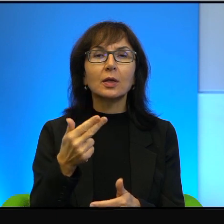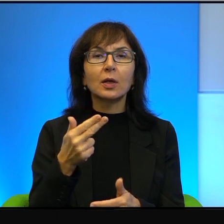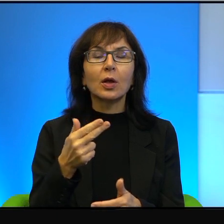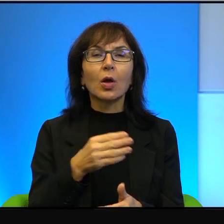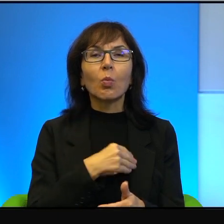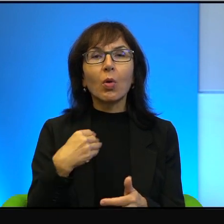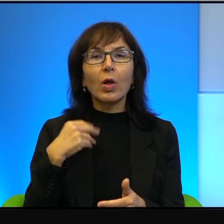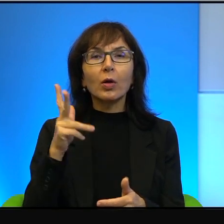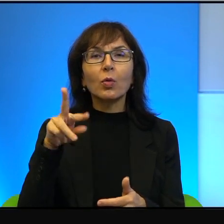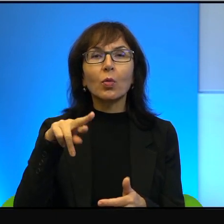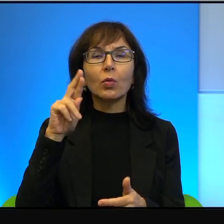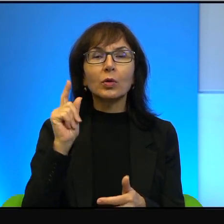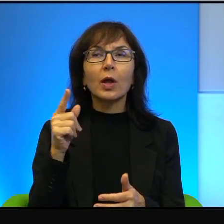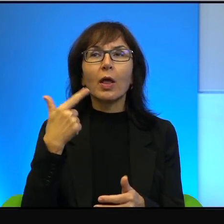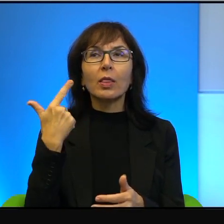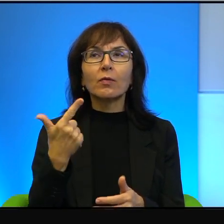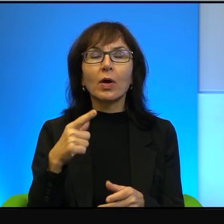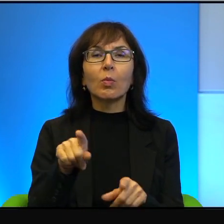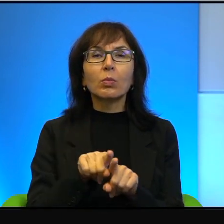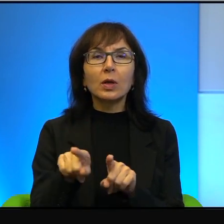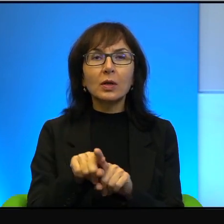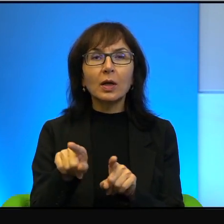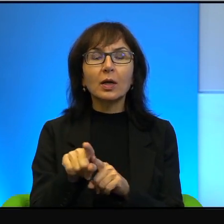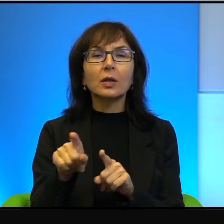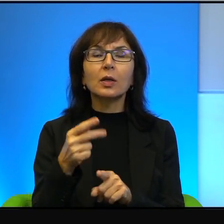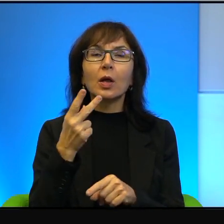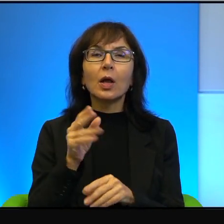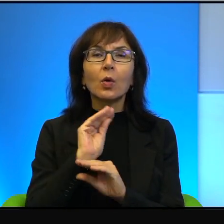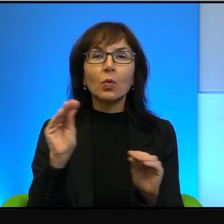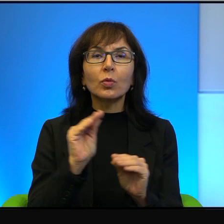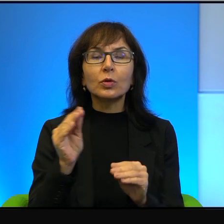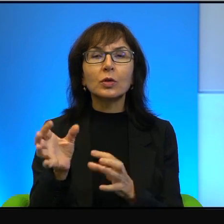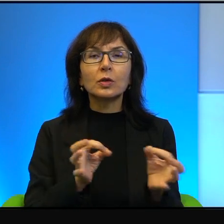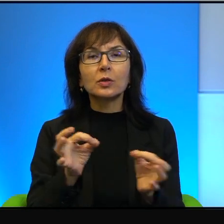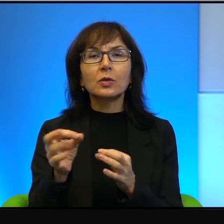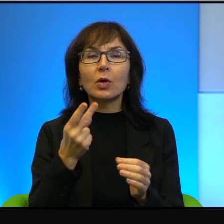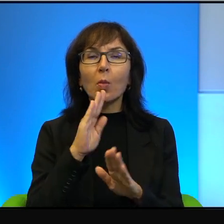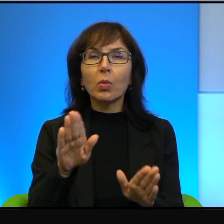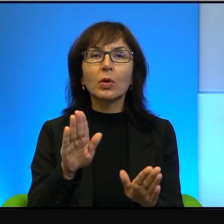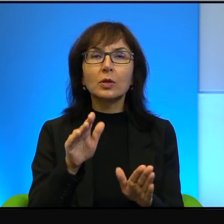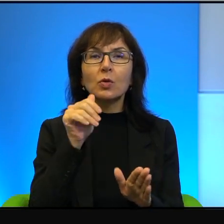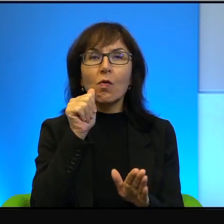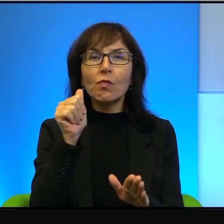Tak uczy historia, tak pokazuje dzień wczorajszy i troszeczkę